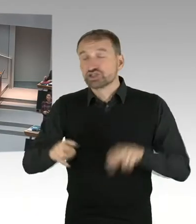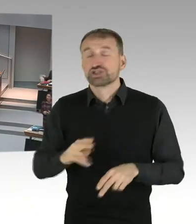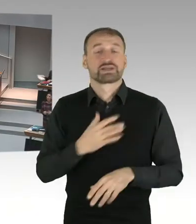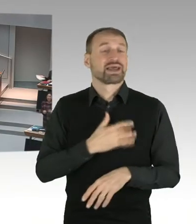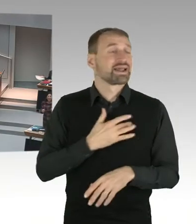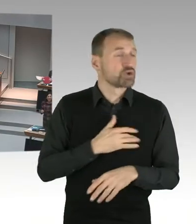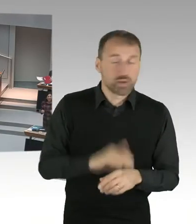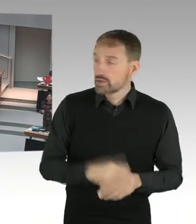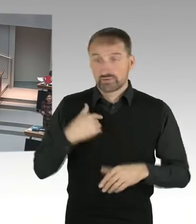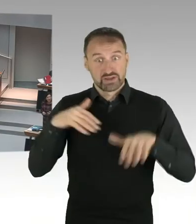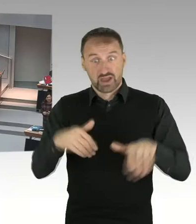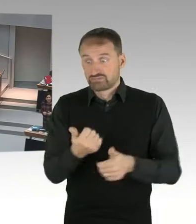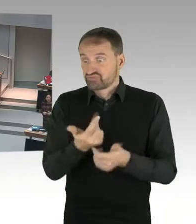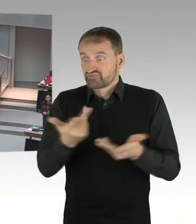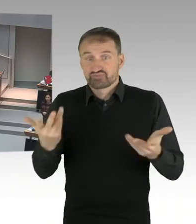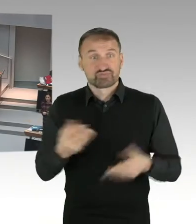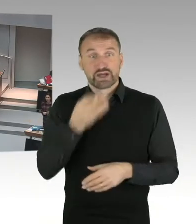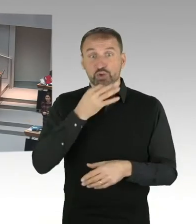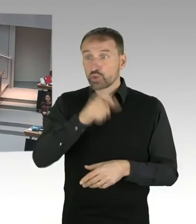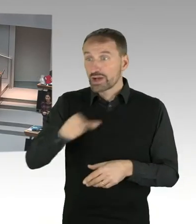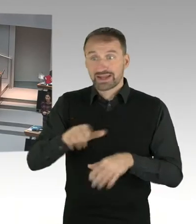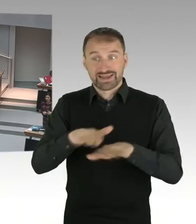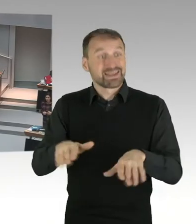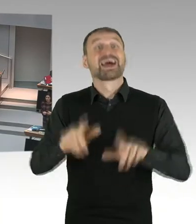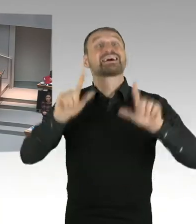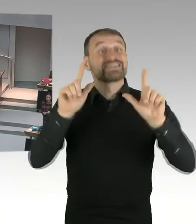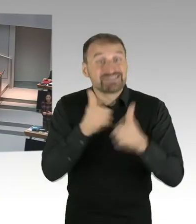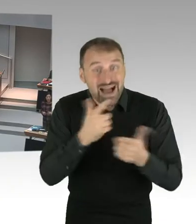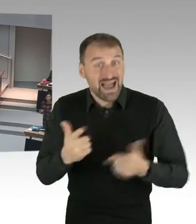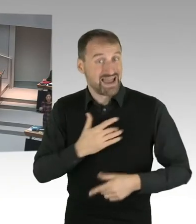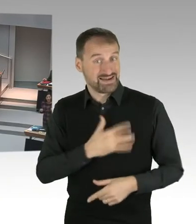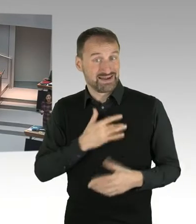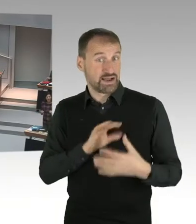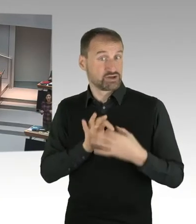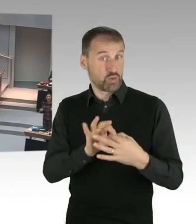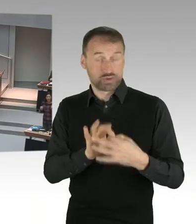Und es geht darum in einem neutralen Raum zu lernen und in einem neutralen Raum bewertet zu werden.